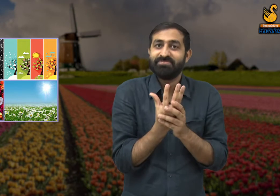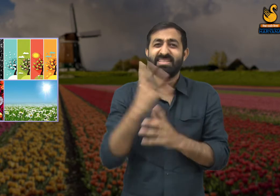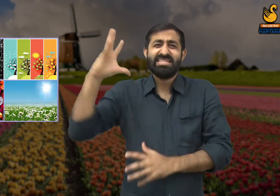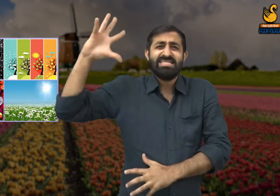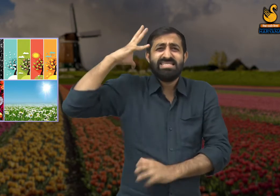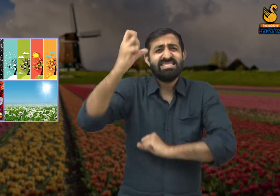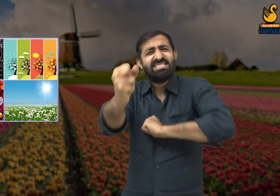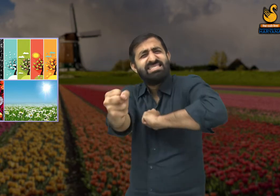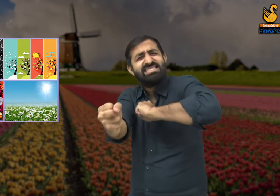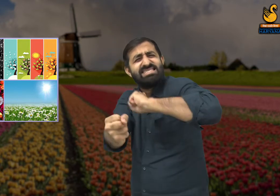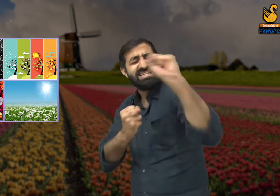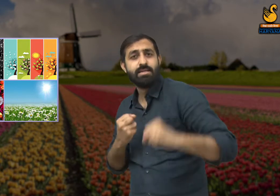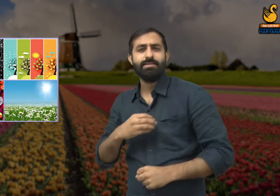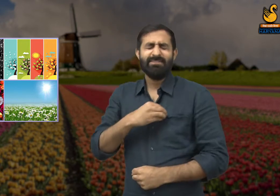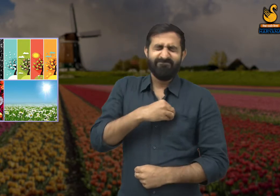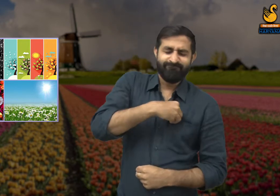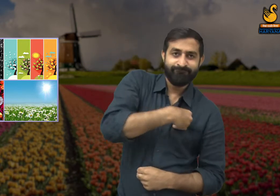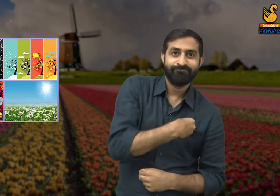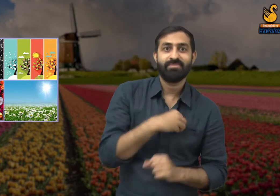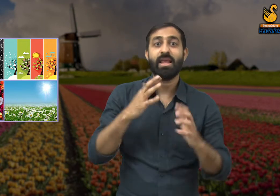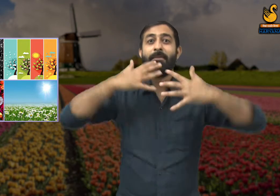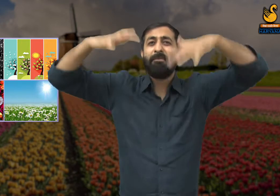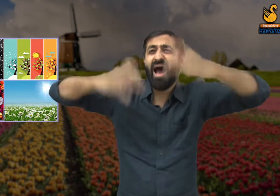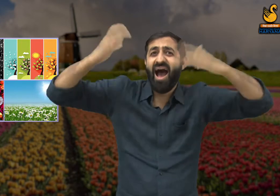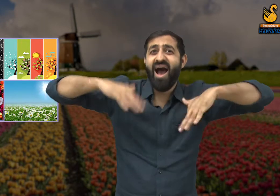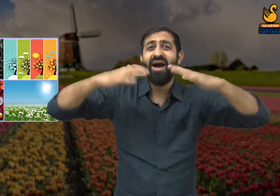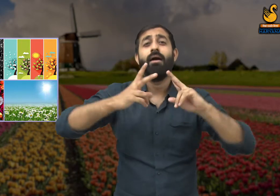हमने कड़कती हुई धूप और तेज बारिश को सहन किया है,